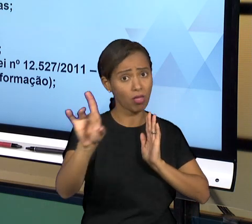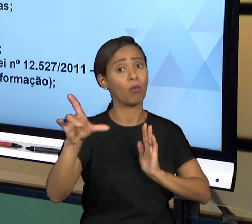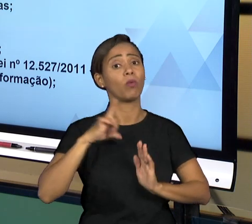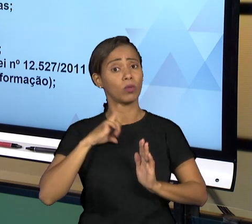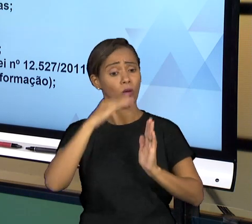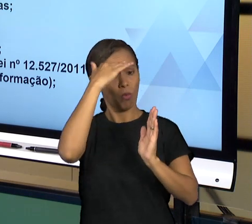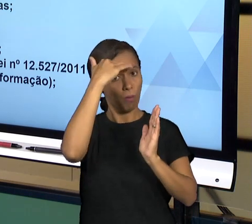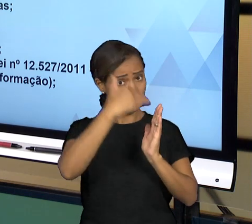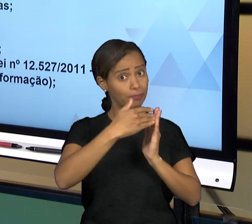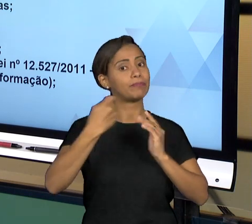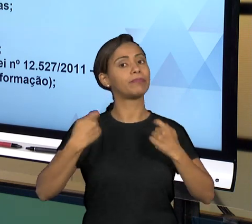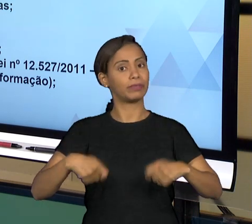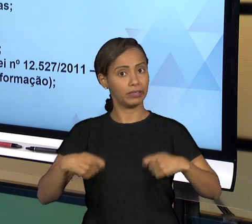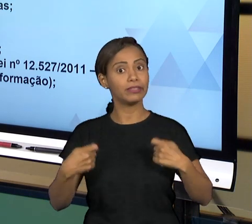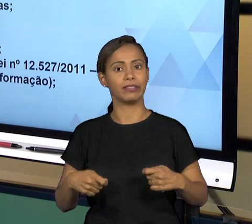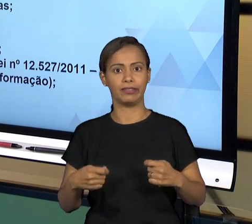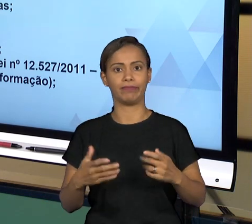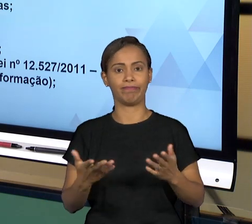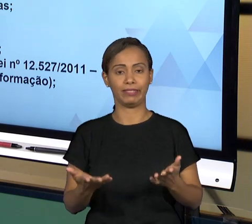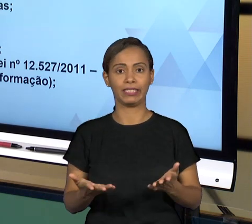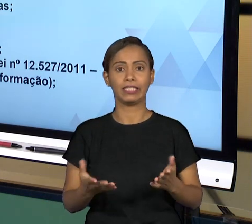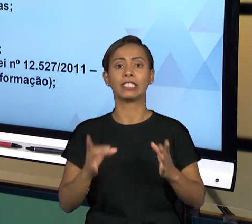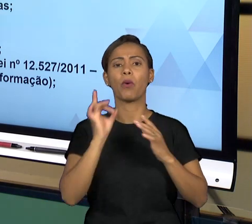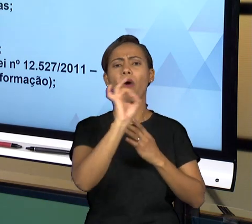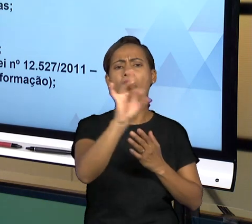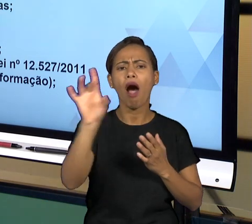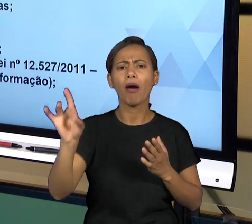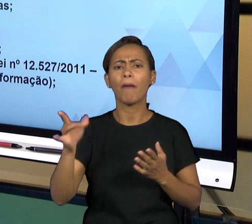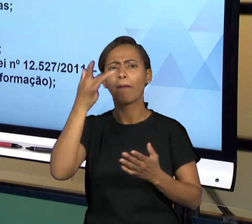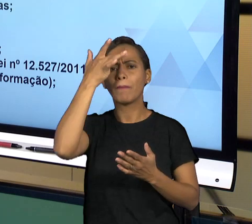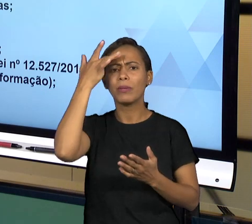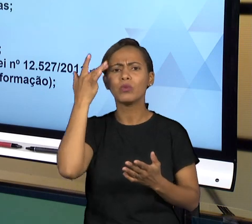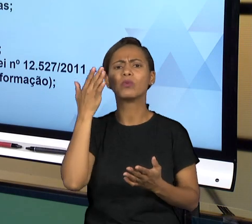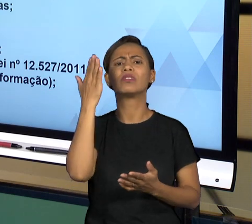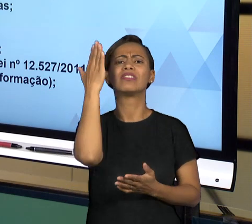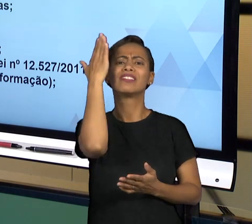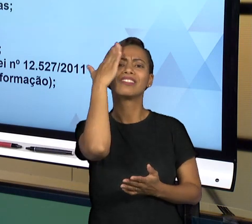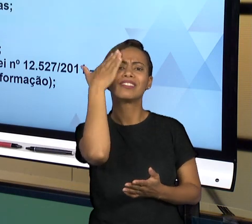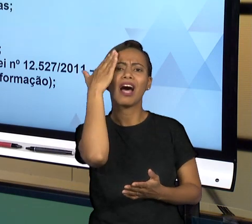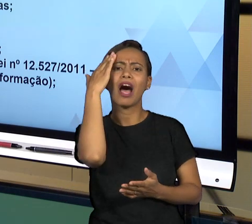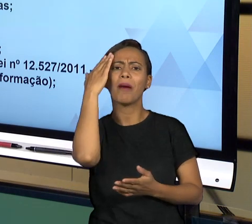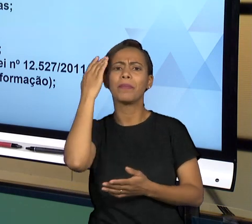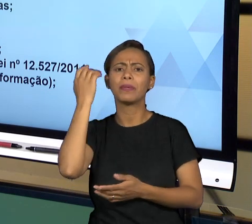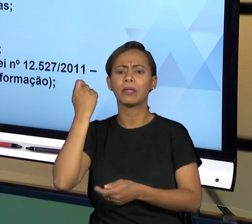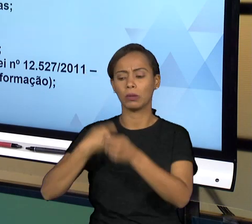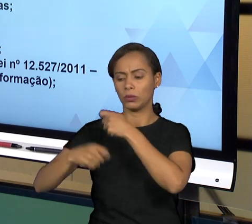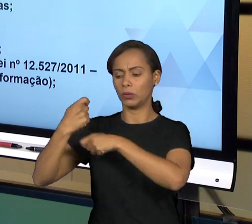DIRETAMENTE COM O ADMINISTRADO ATÉ OS ALTOS